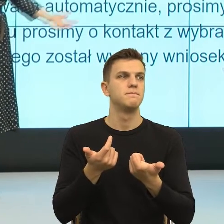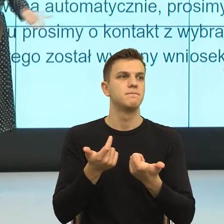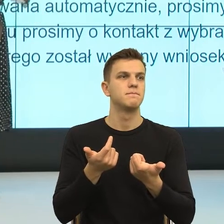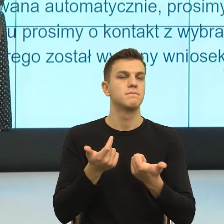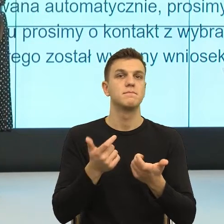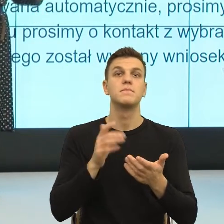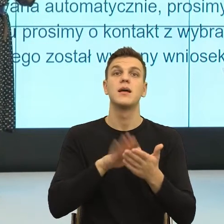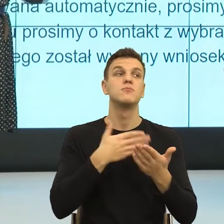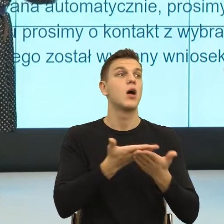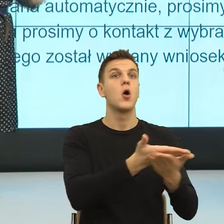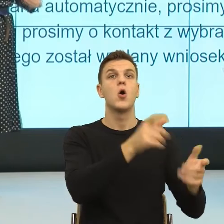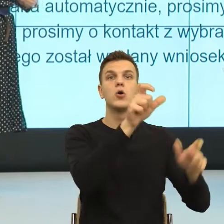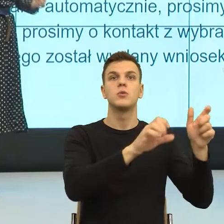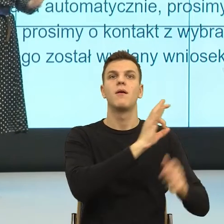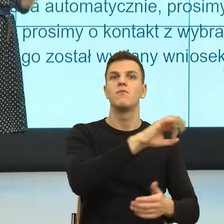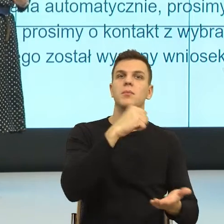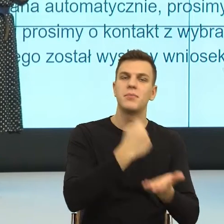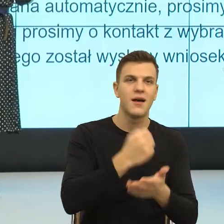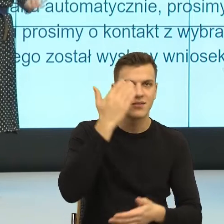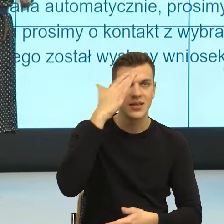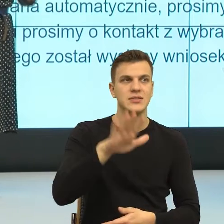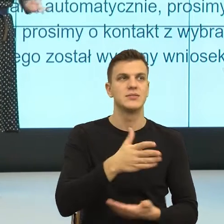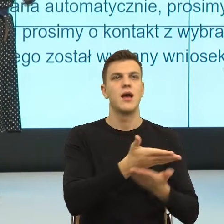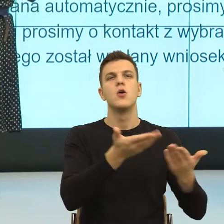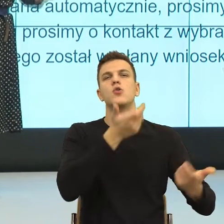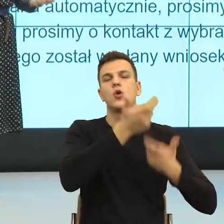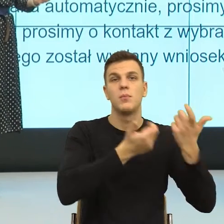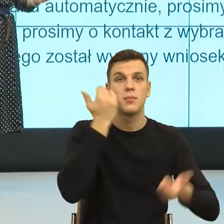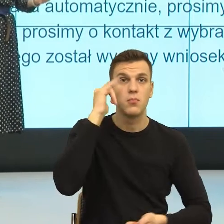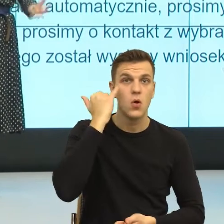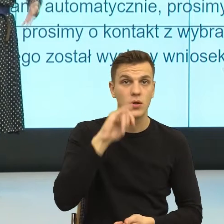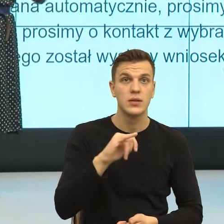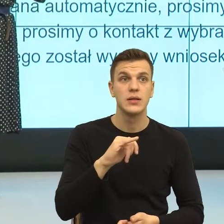które popełniają i teraz znowu potrzebny nam jest język, żeby tej osobie nadać ważność.